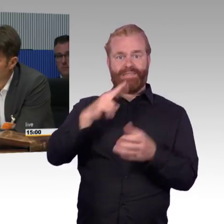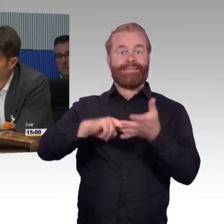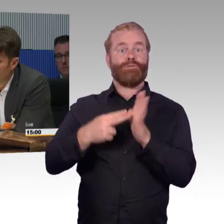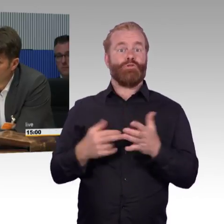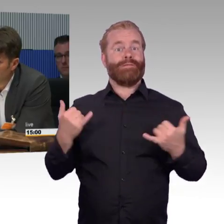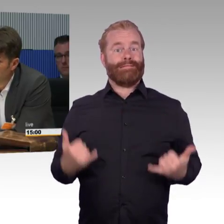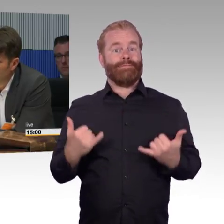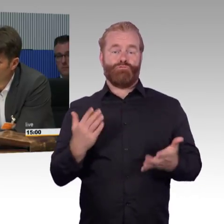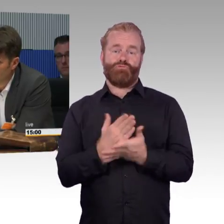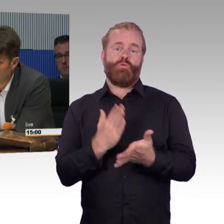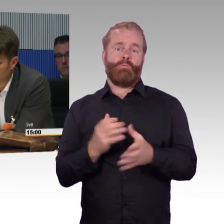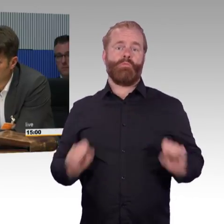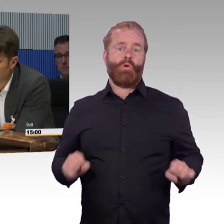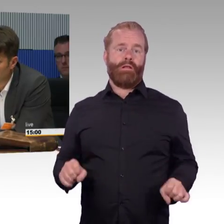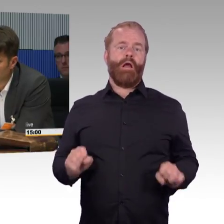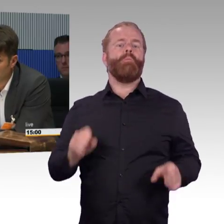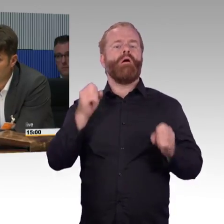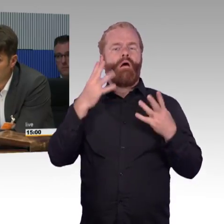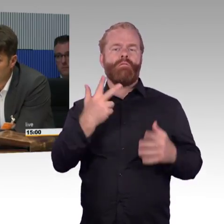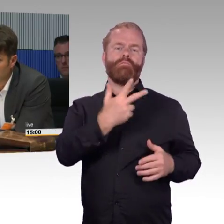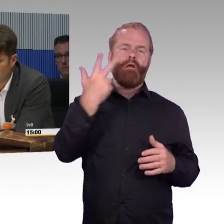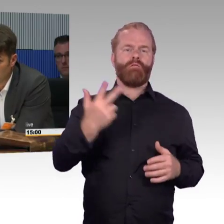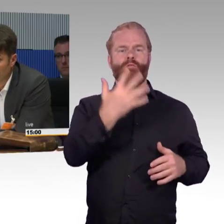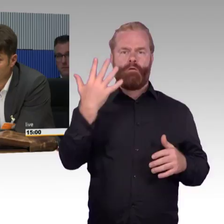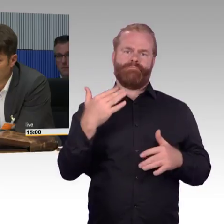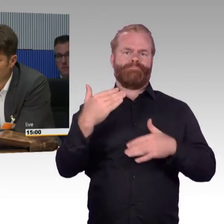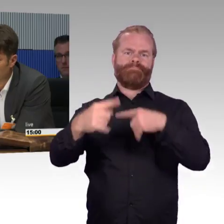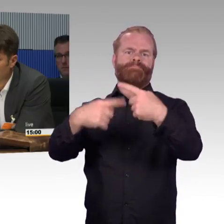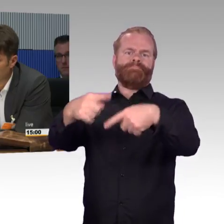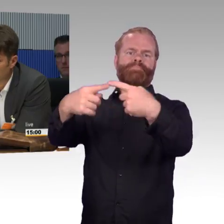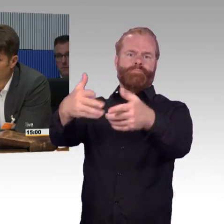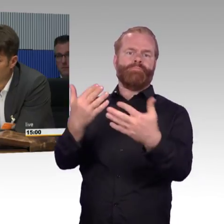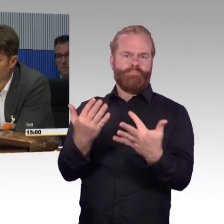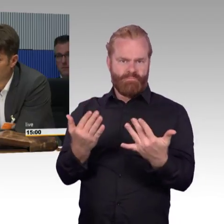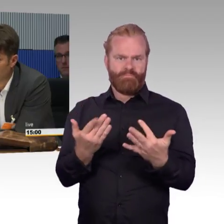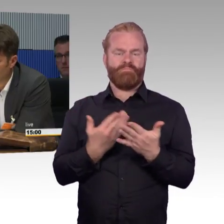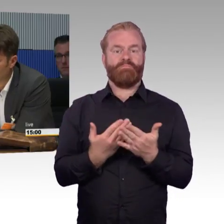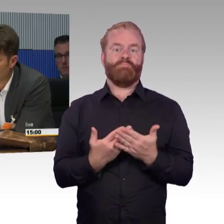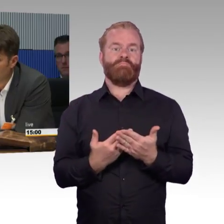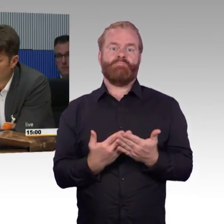Ich muss die App gar nicht bedienen können, selbst wenn ich nicht lesen kann und nichts sehe, dann mache ich das über Spracherkennung.